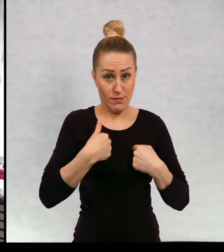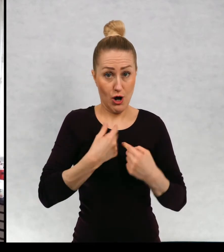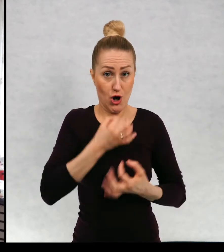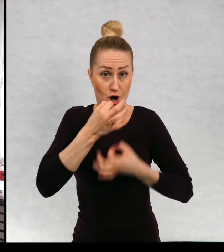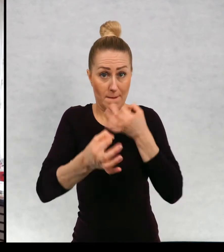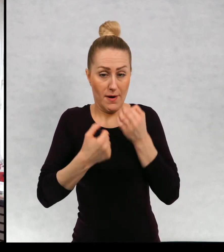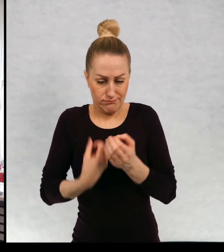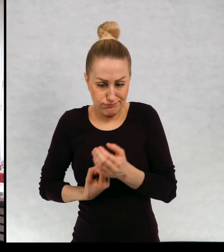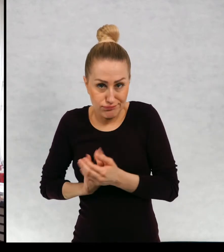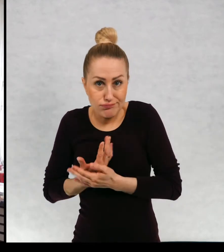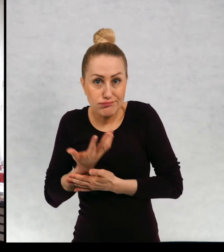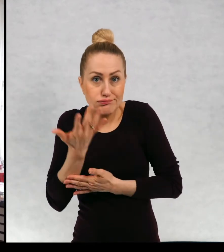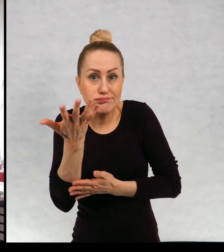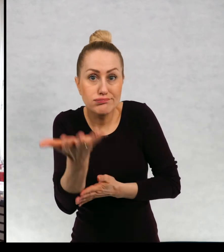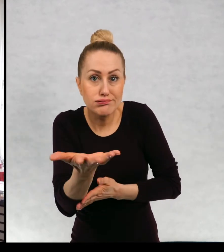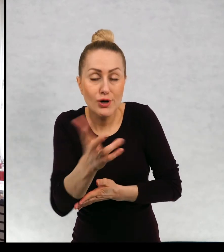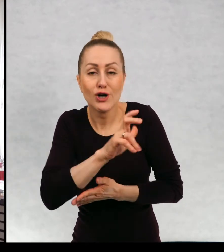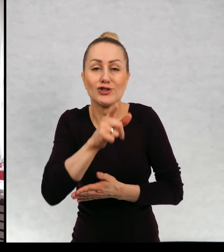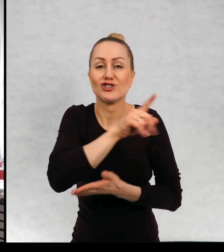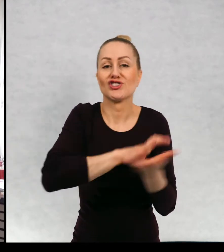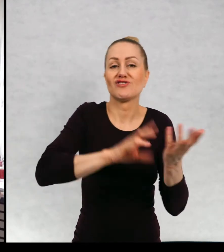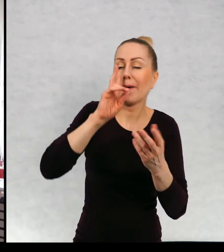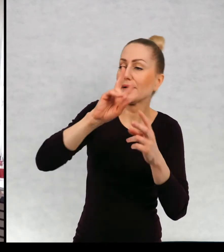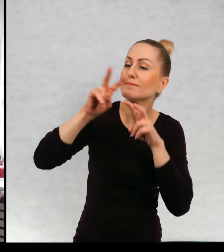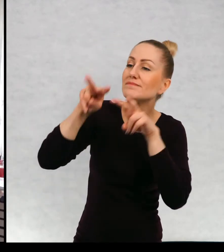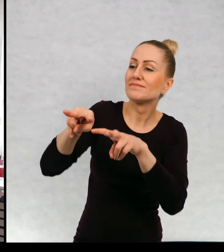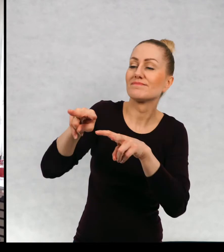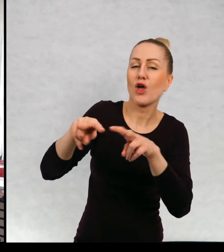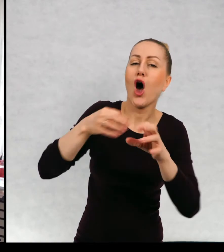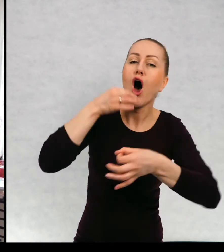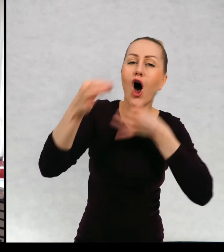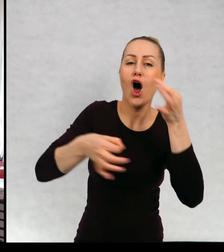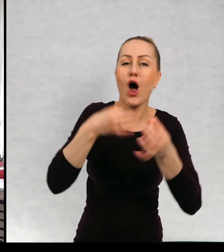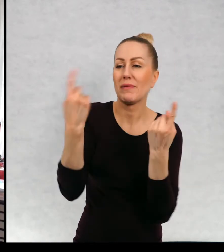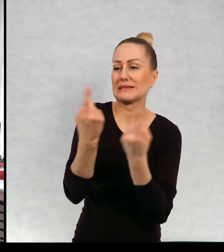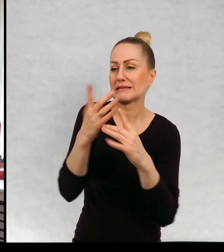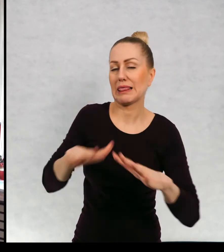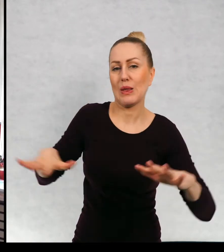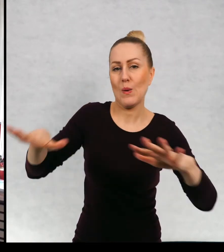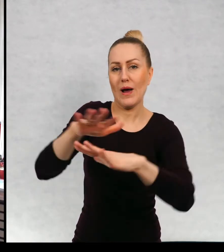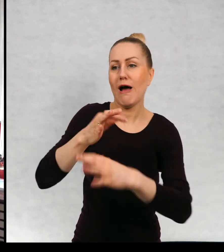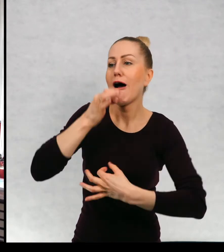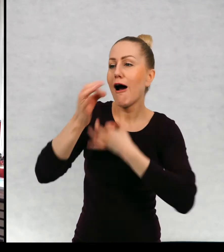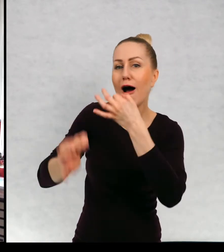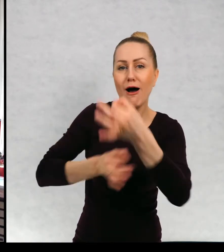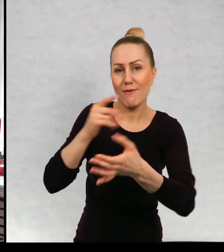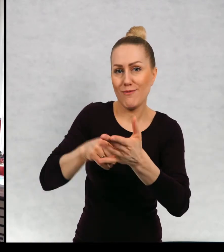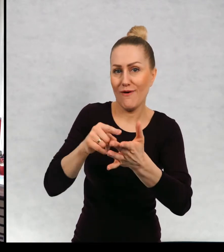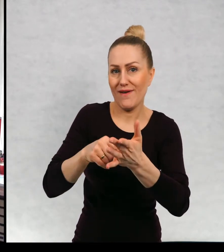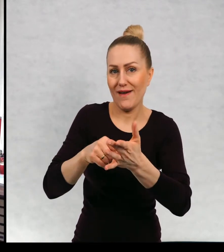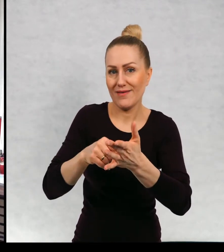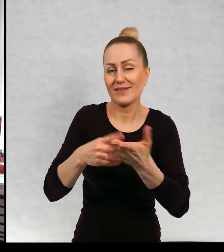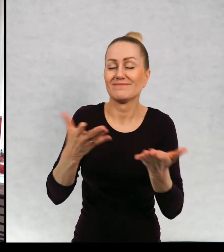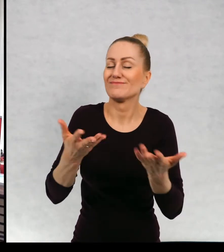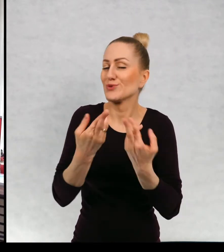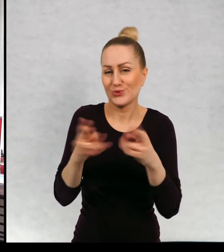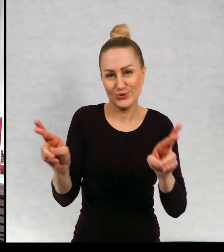Czy jest to jakbygdyby świat zobiektywizowany, który jest opisywany z różnych punktów widzenia.